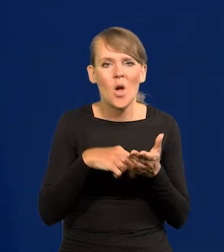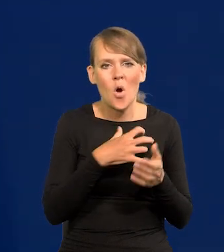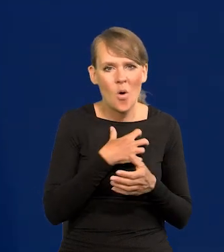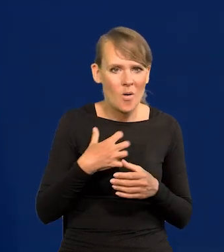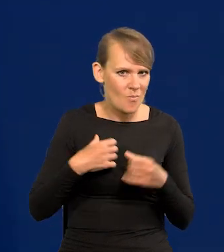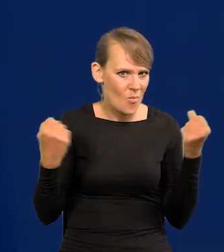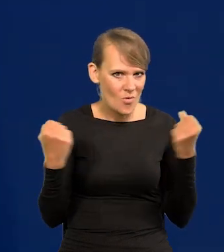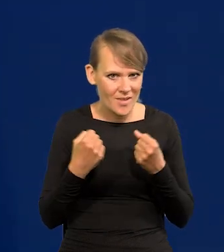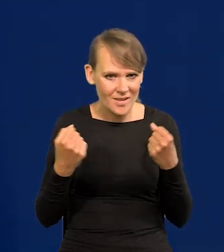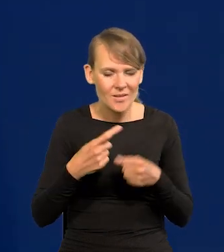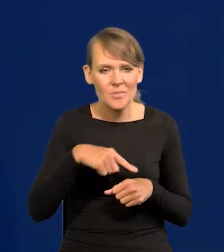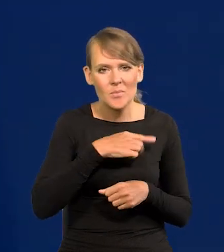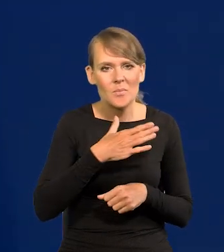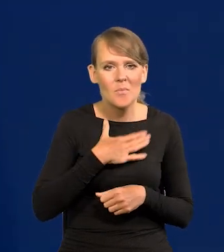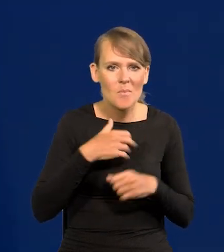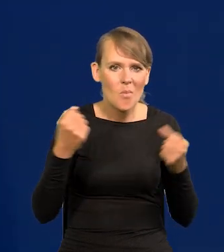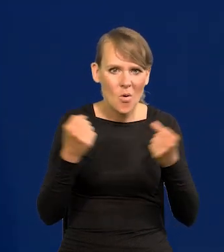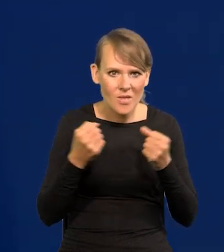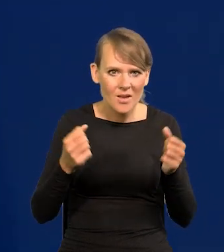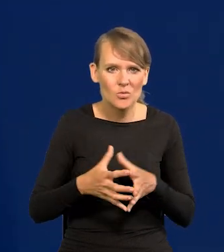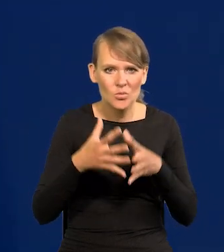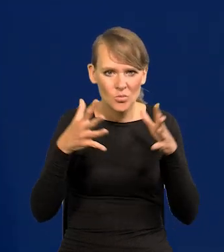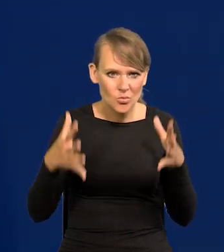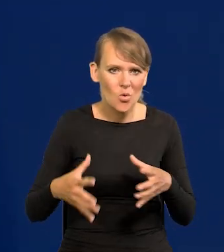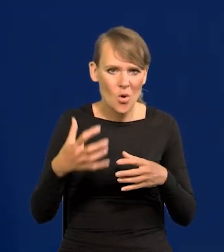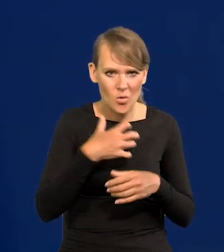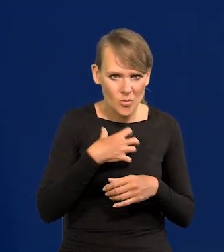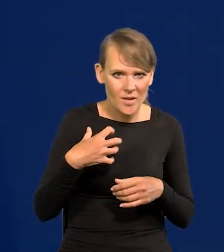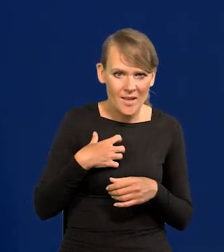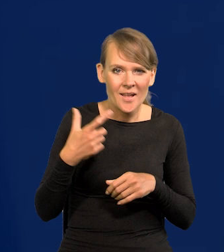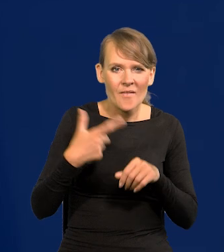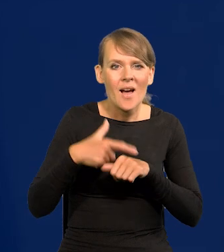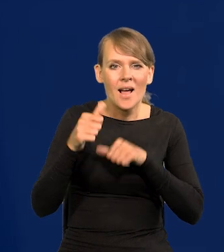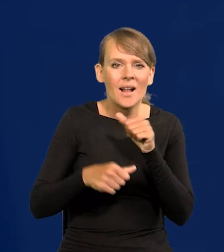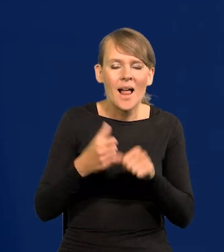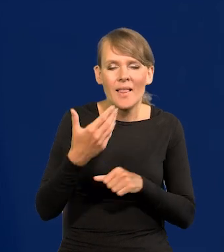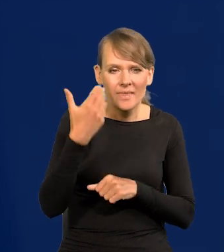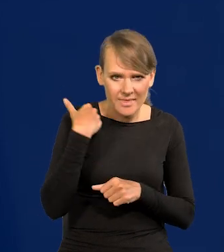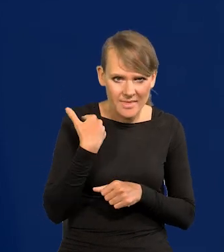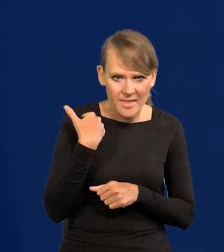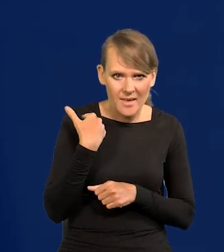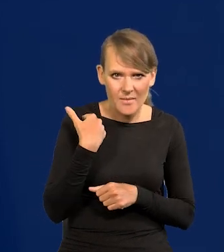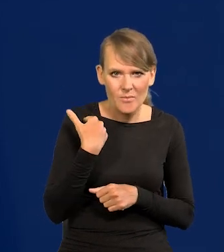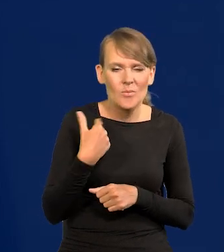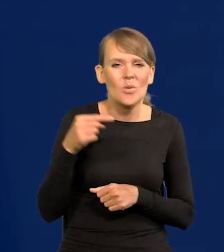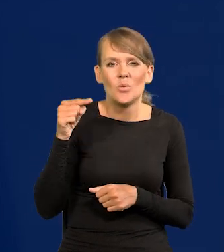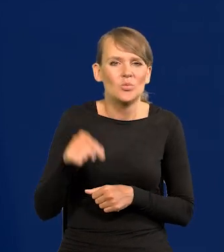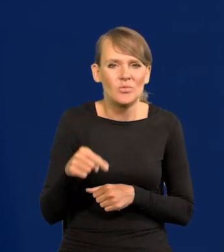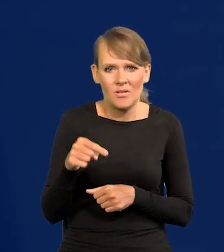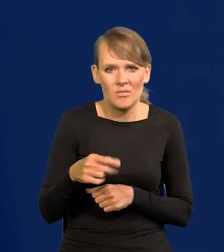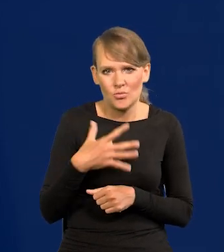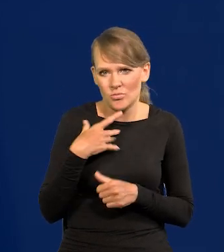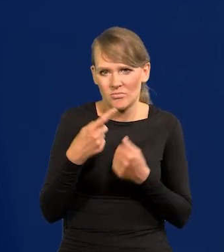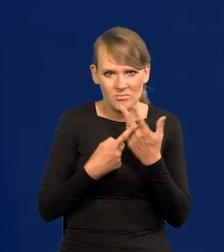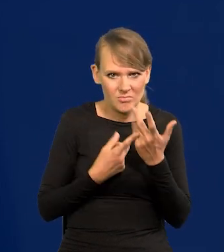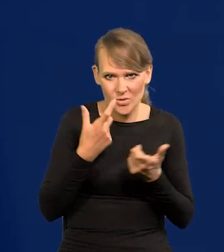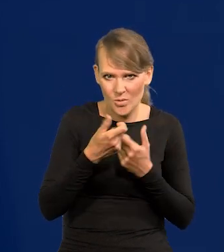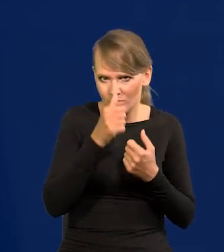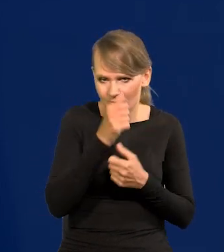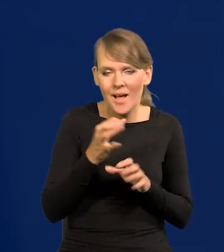My mamy potężną, dużą gospodarkę. Jeszcze 20 lat temu pewne rzeczy były dla nas nie do zrobienia, a teraz są.